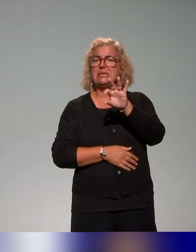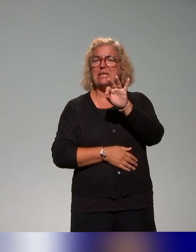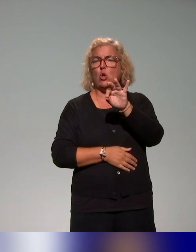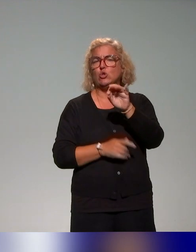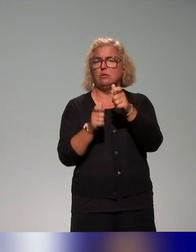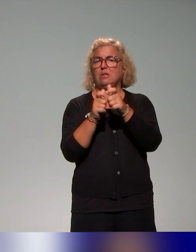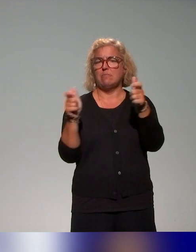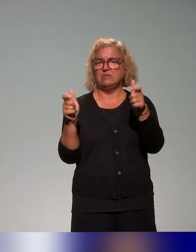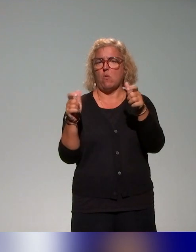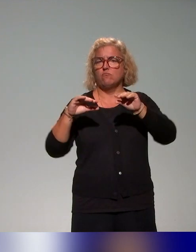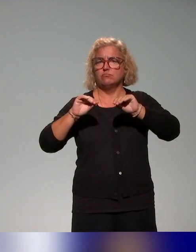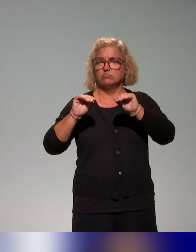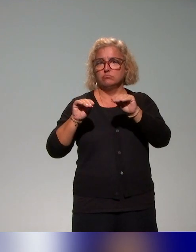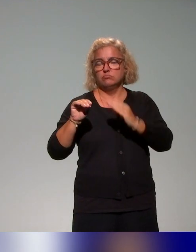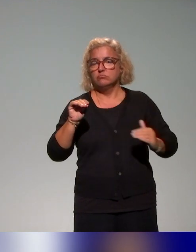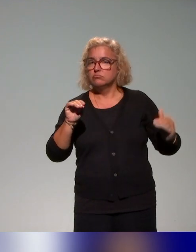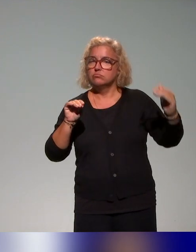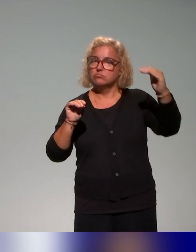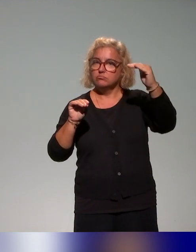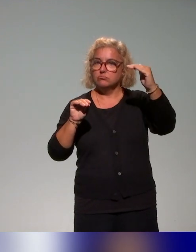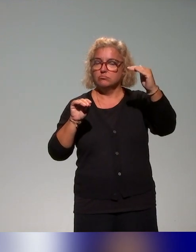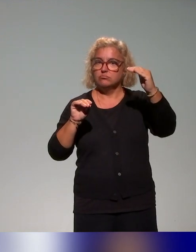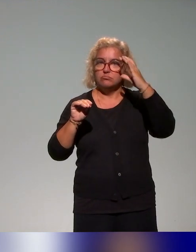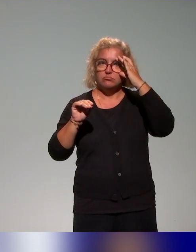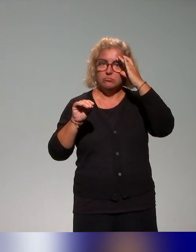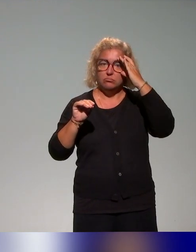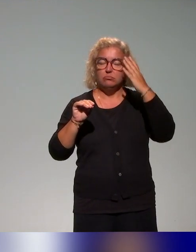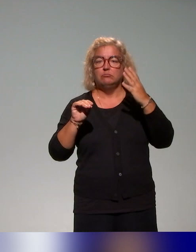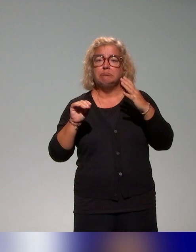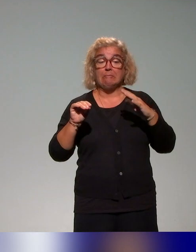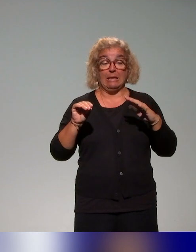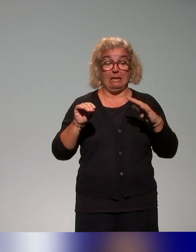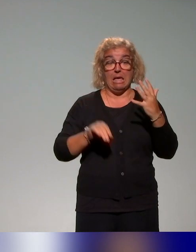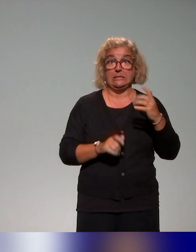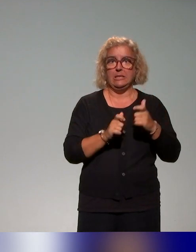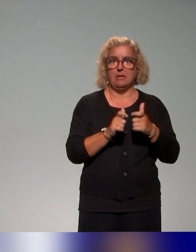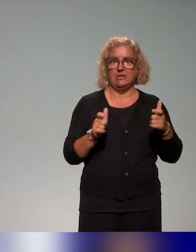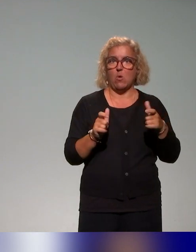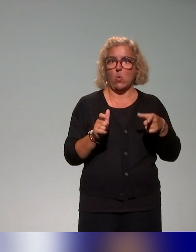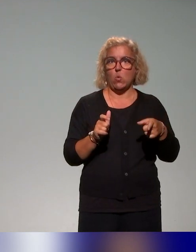on avait une quinzaine d'établissements qui étaient impliqués dans ces